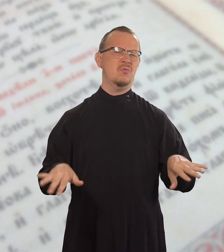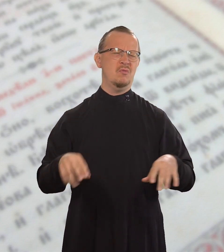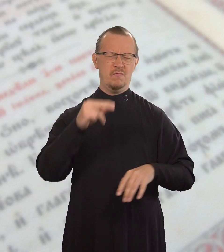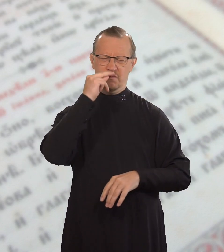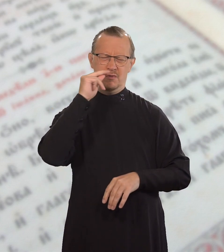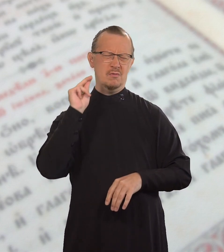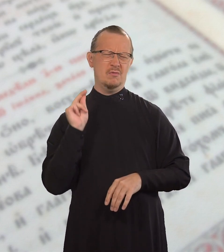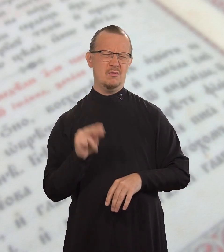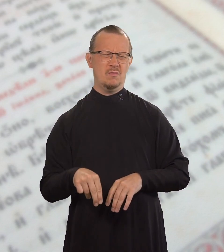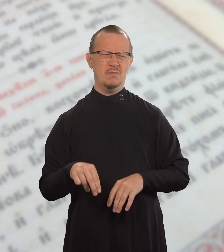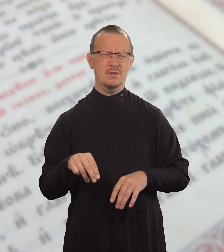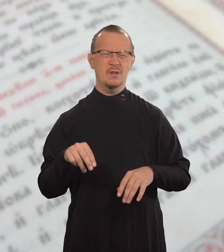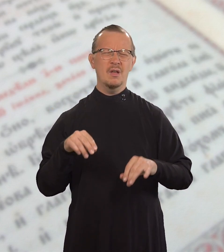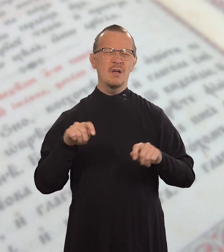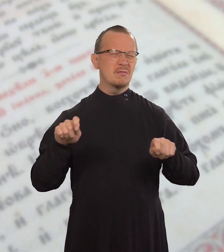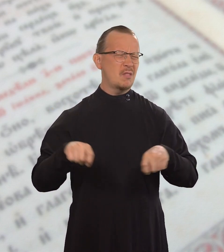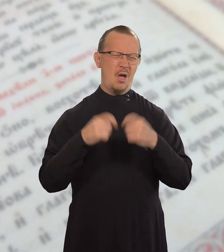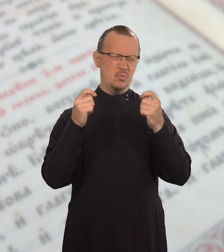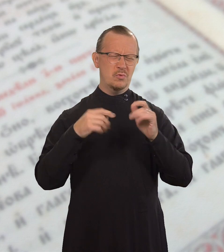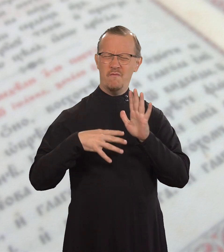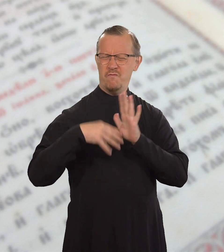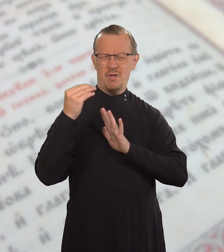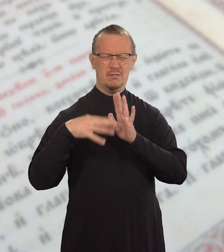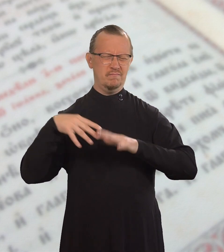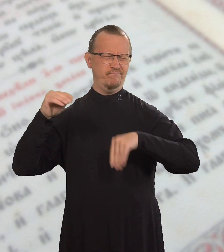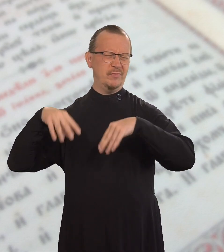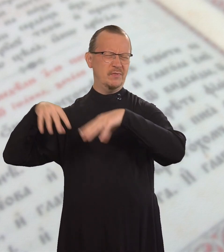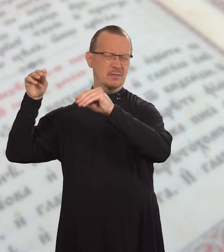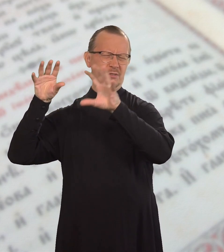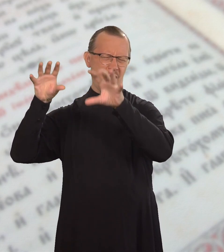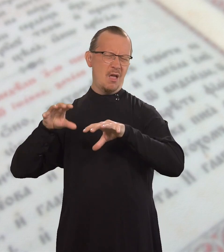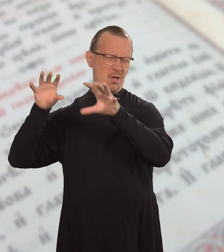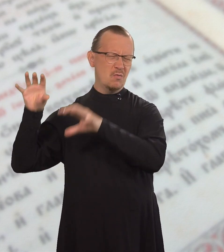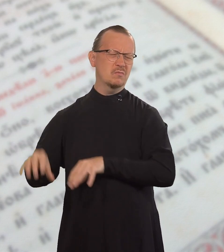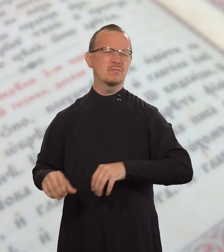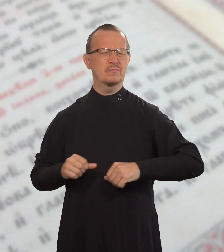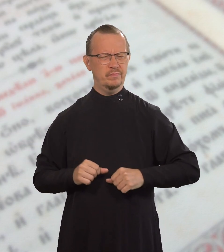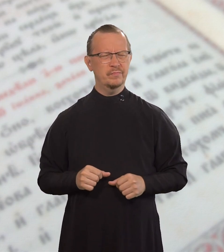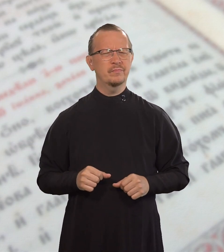он виноват в нарушении всего Закона.